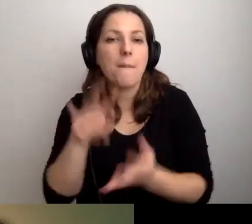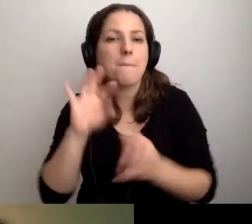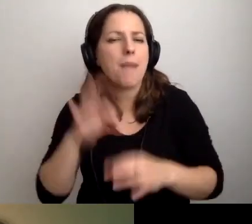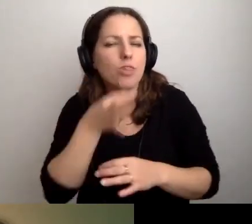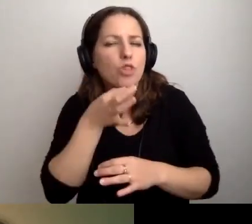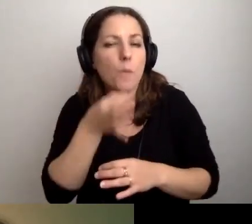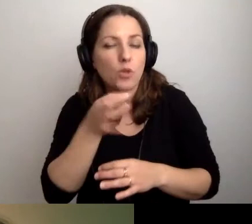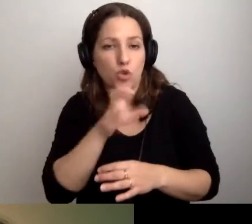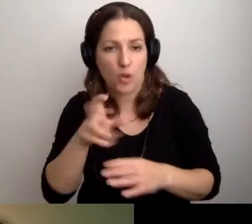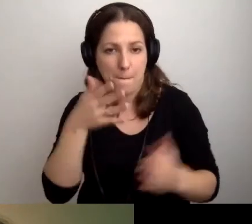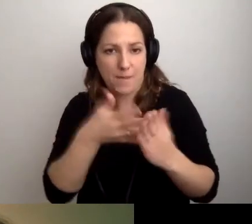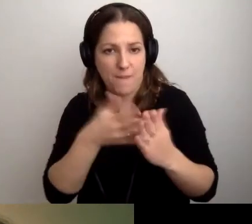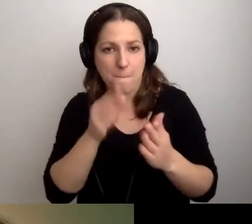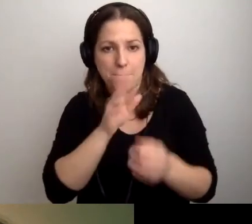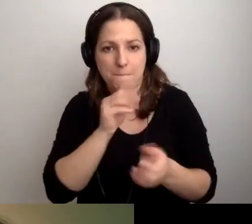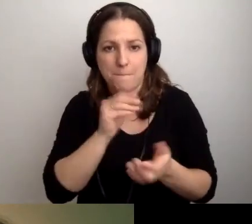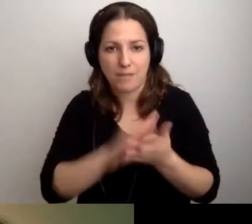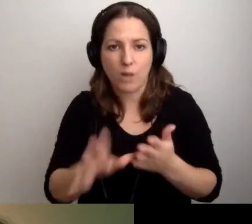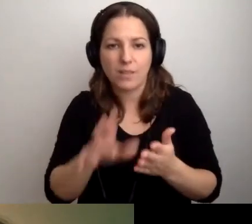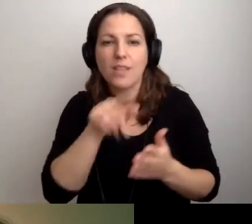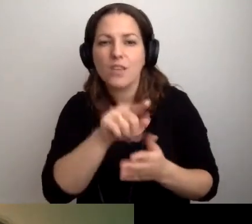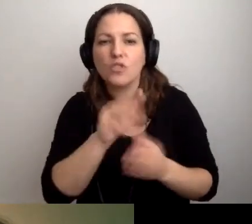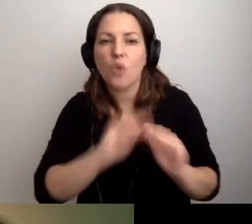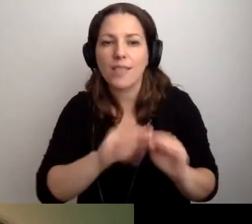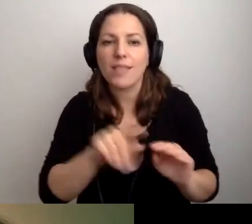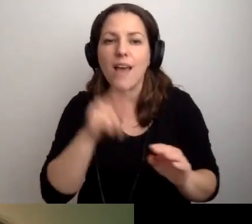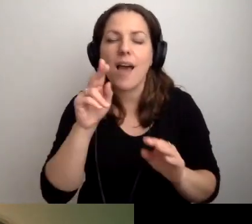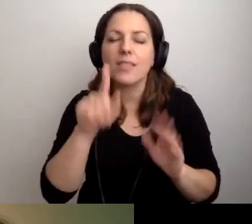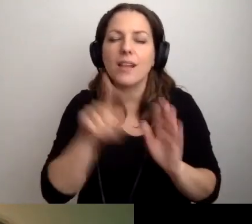czy przewiduje się bezpłatne szkolenia z audiodeskrypcji np. dla bibliotekarzy.